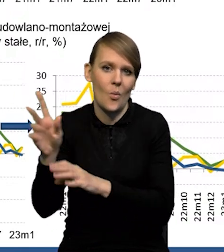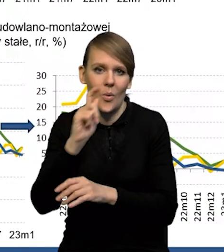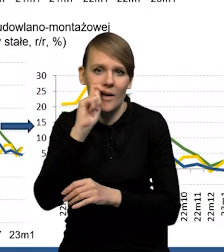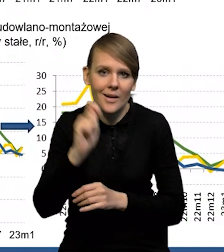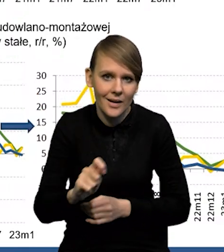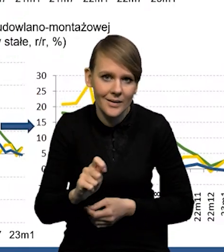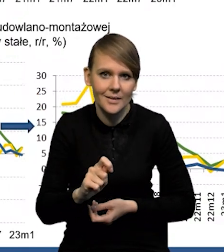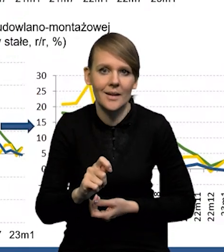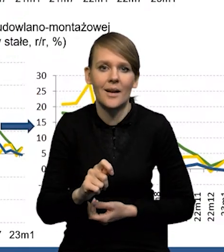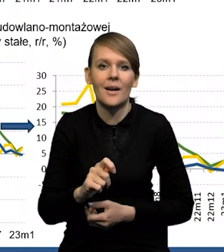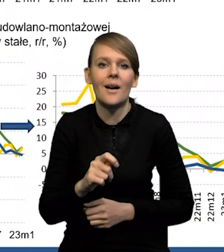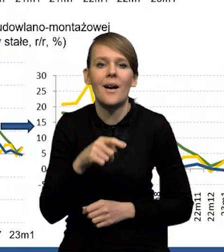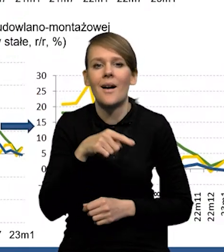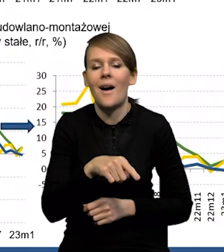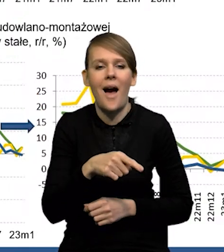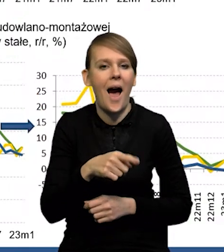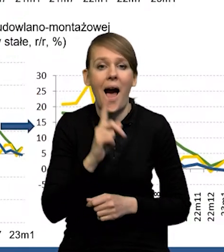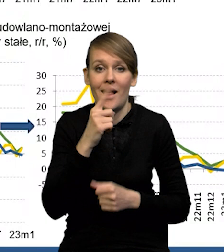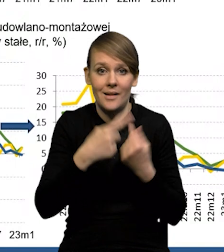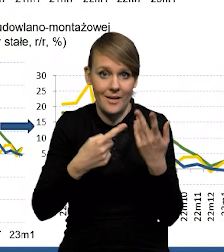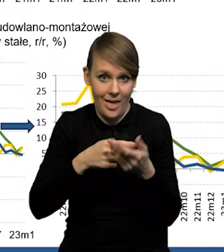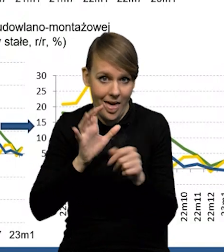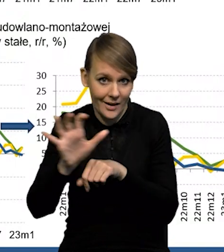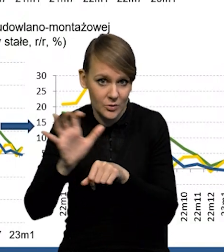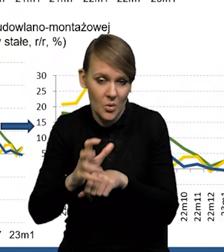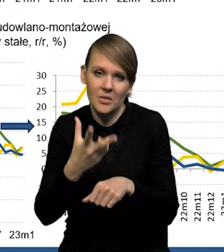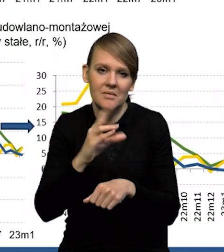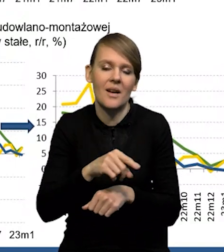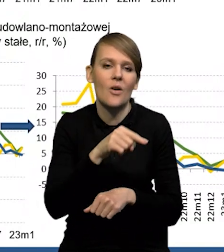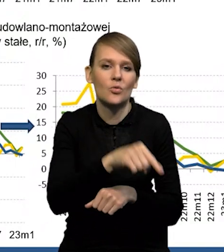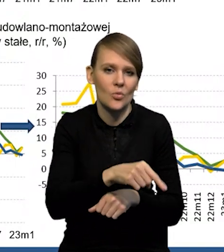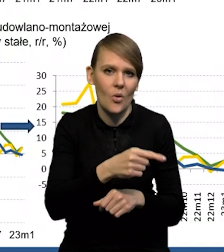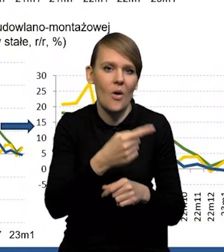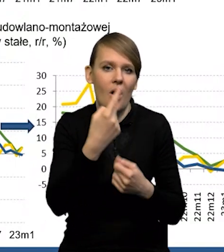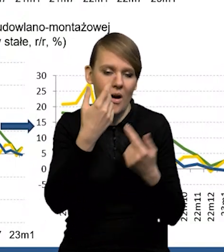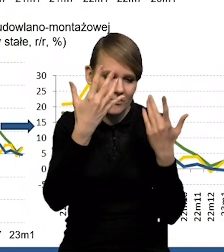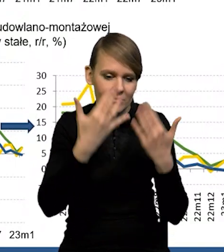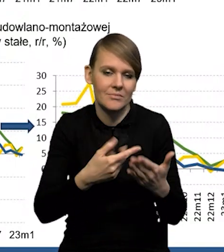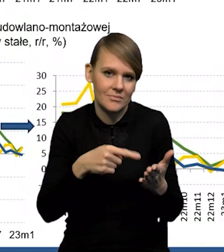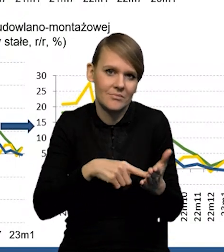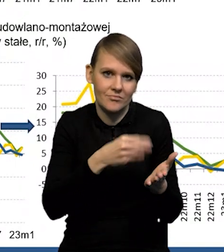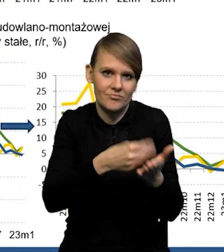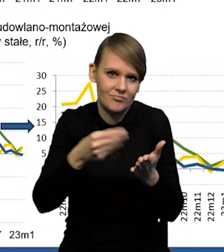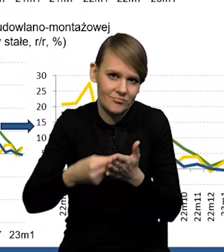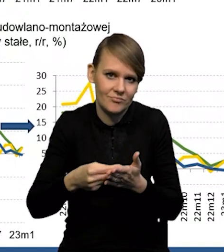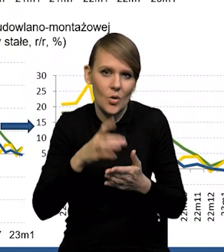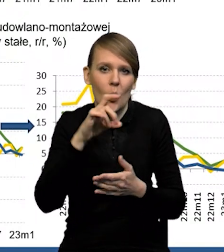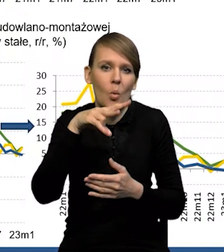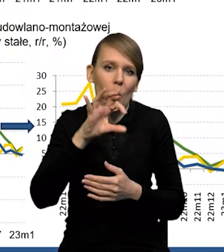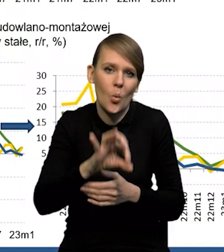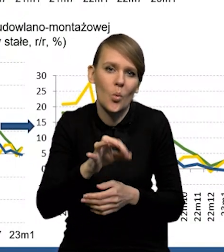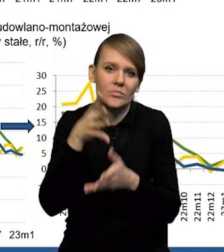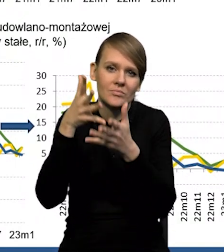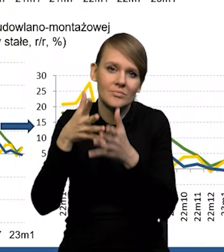Tak, to jest liczone w dużym stopniu nie jako eksport tylko jako konsumpcja. Uchodźcy przez GUS traktowani są jako rezydenci,